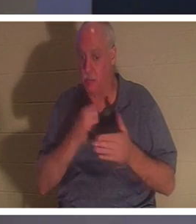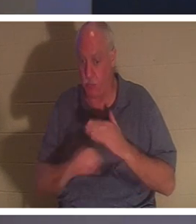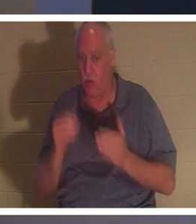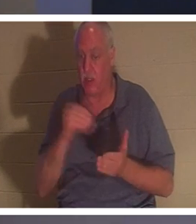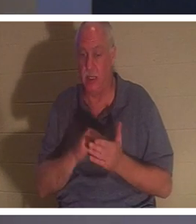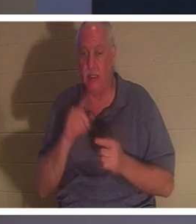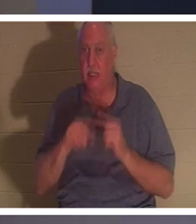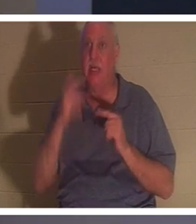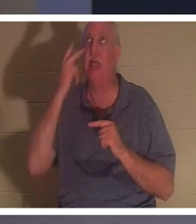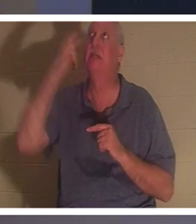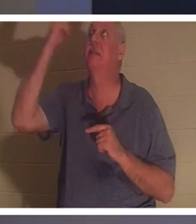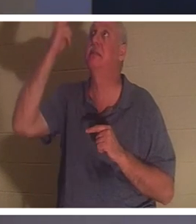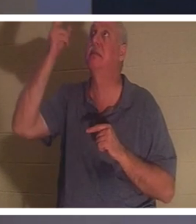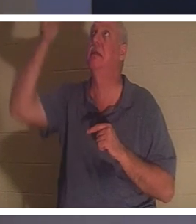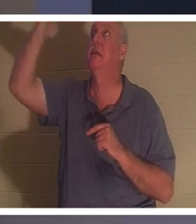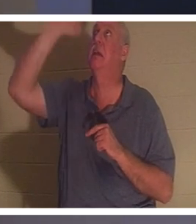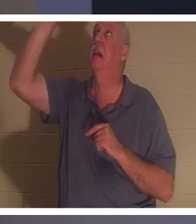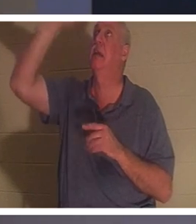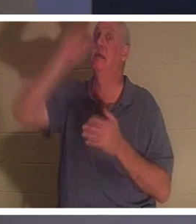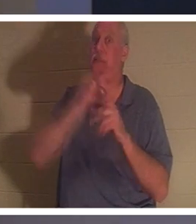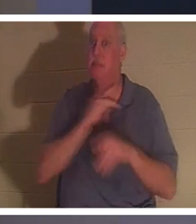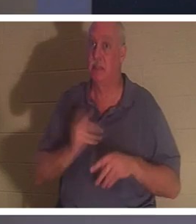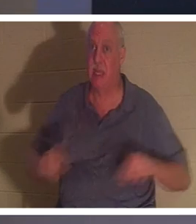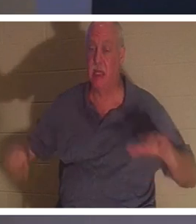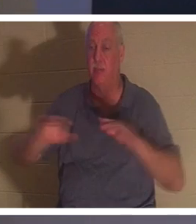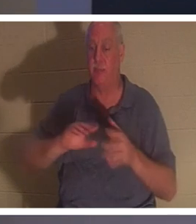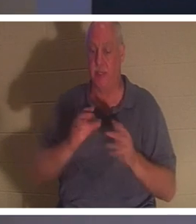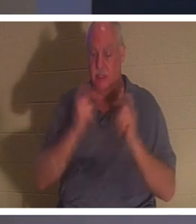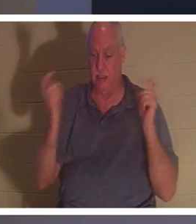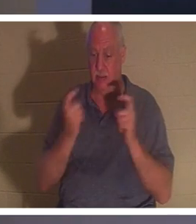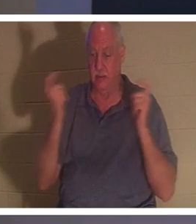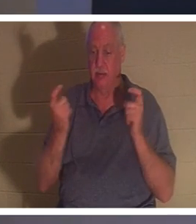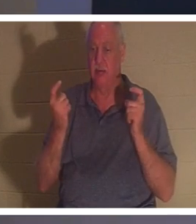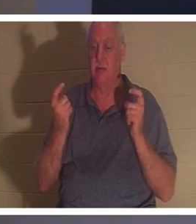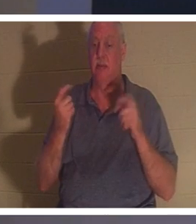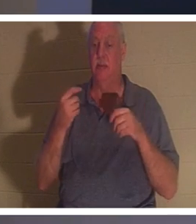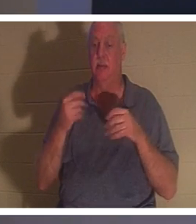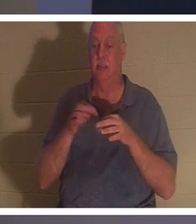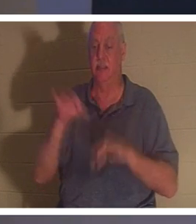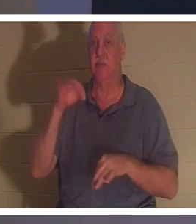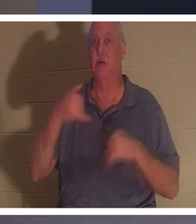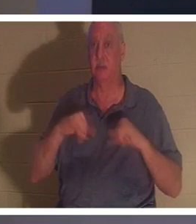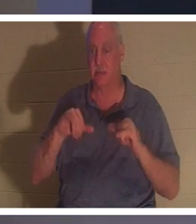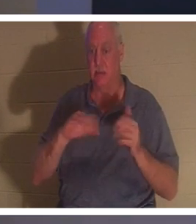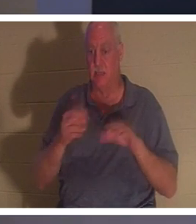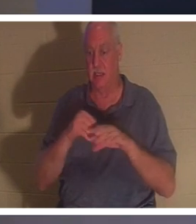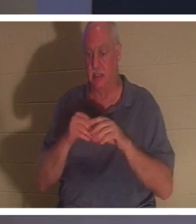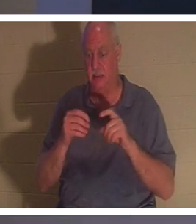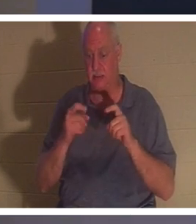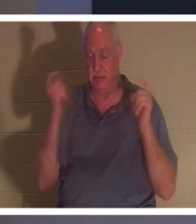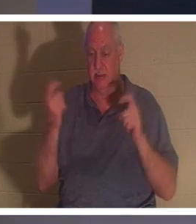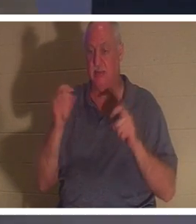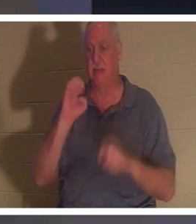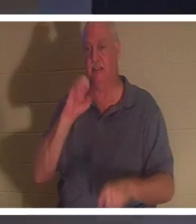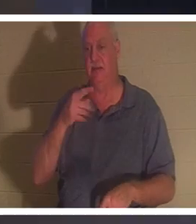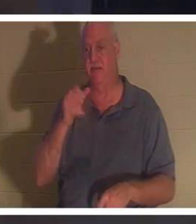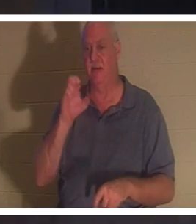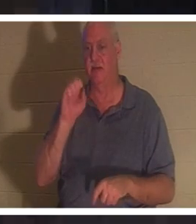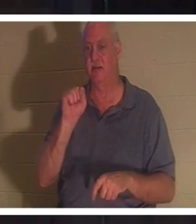Son esprit est encore mort dans les péchés, dans les offenses et les péchés (Ephésiens 2 verset 1). Quand une personne reçoit